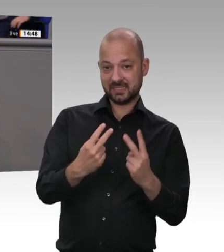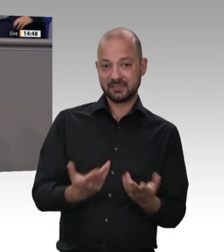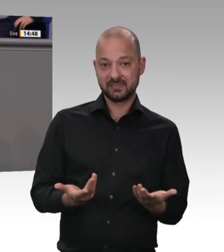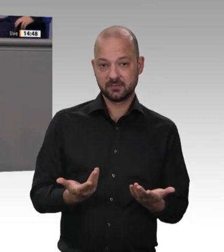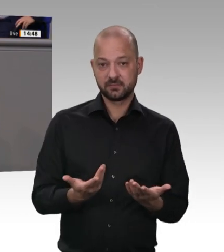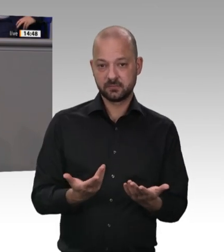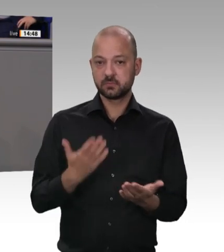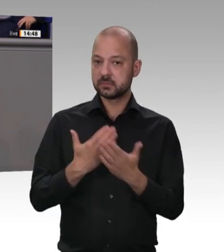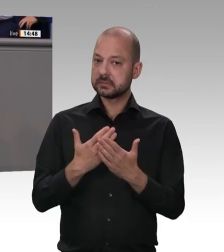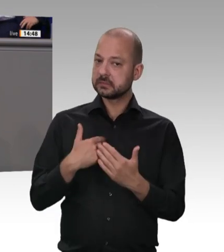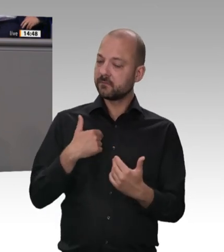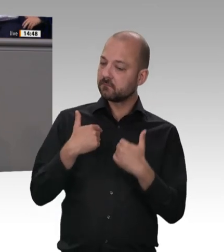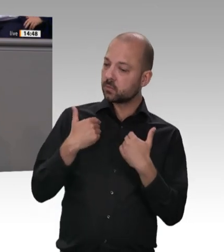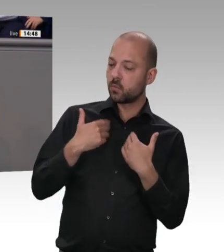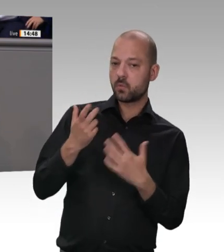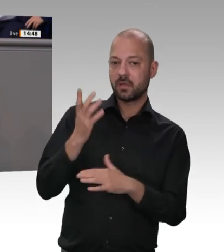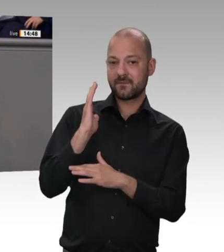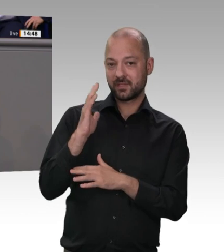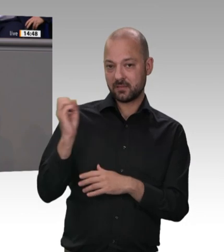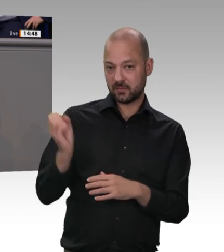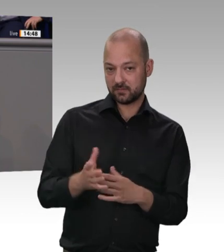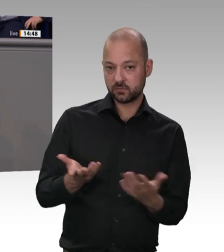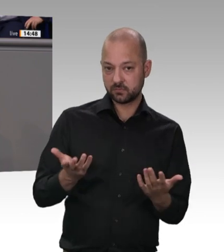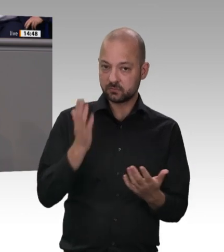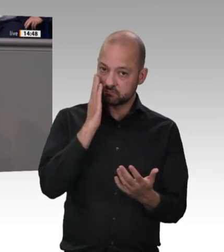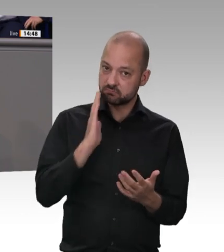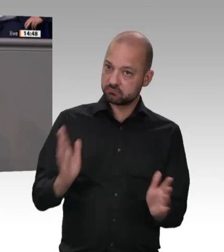wurde hier angesprochen – eine flächendeckende, nicht manipulierbare, digitale Zeiterfassung